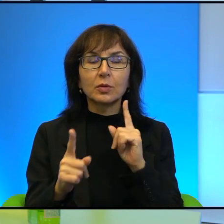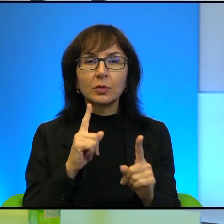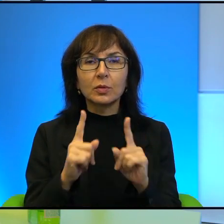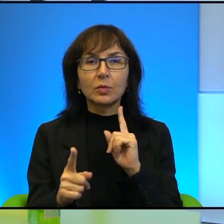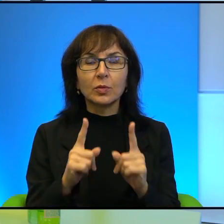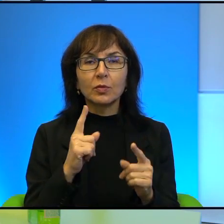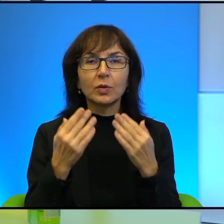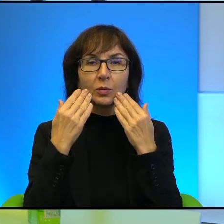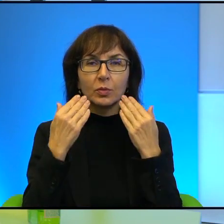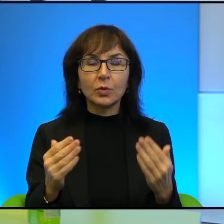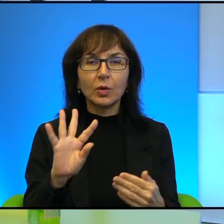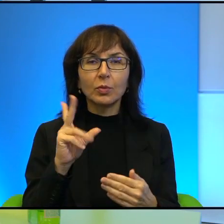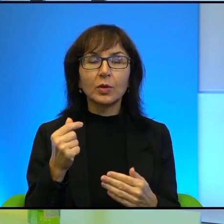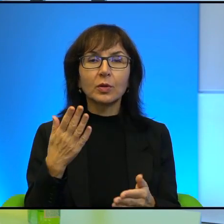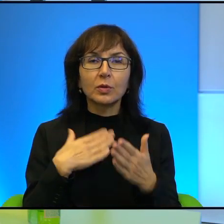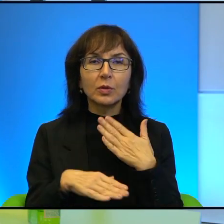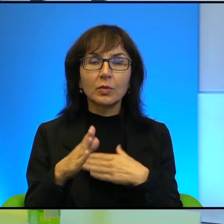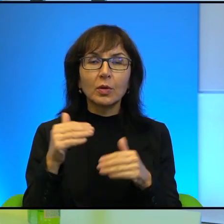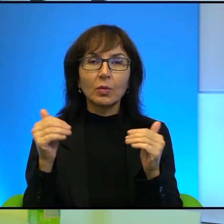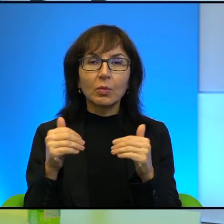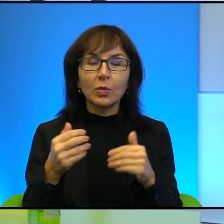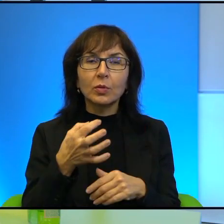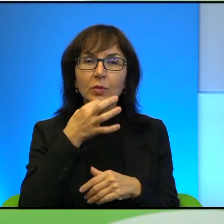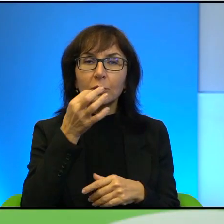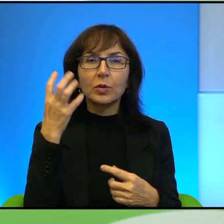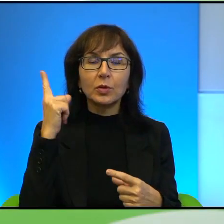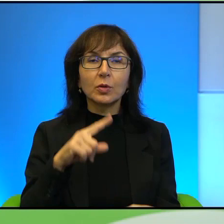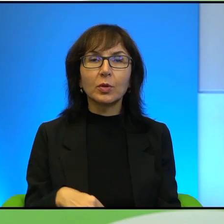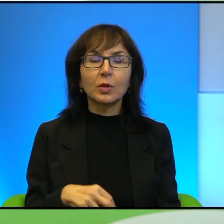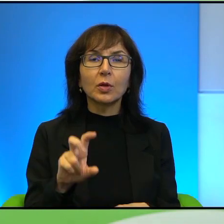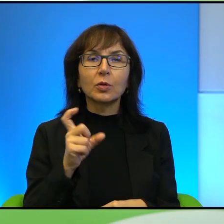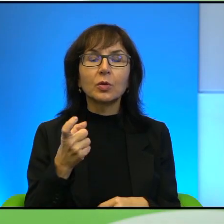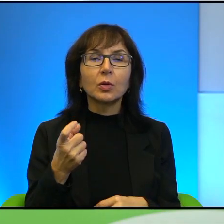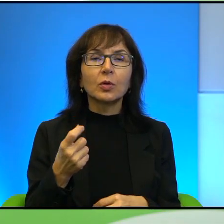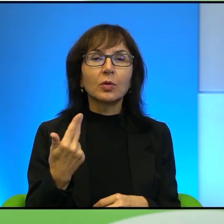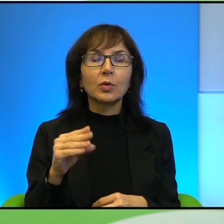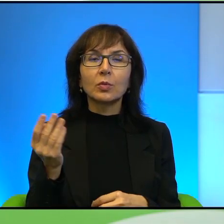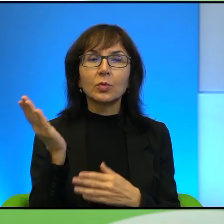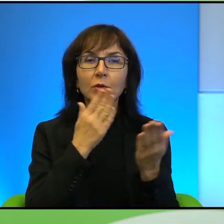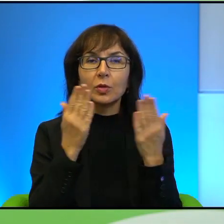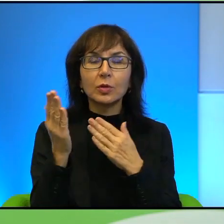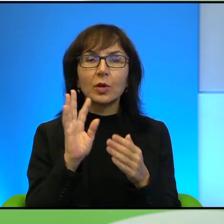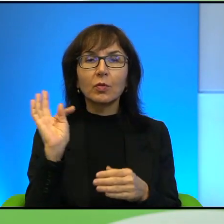Dziękuję pięknie. Cieszę się, że miałam możliwość zapytać się Pana o to, czego nie przeczytałam w Pana książcę, albo raczej dopytać